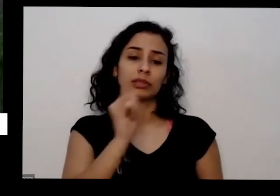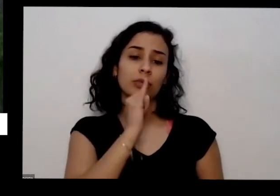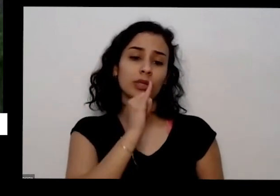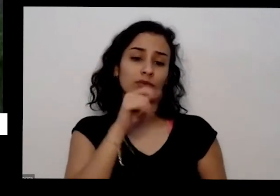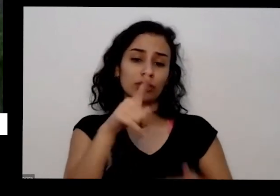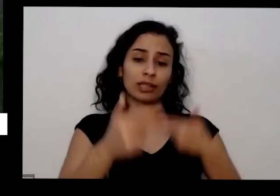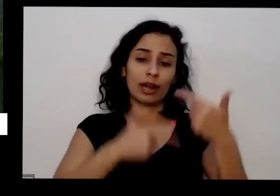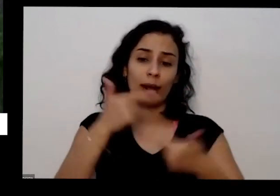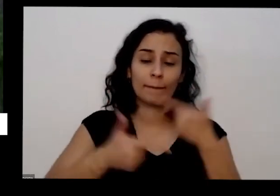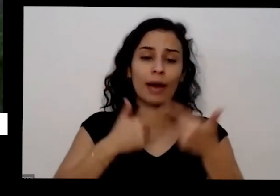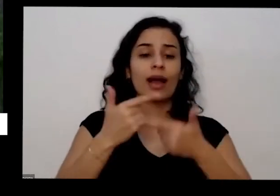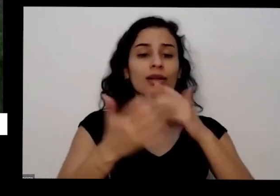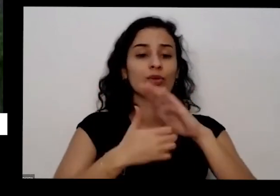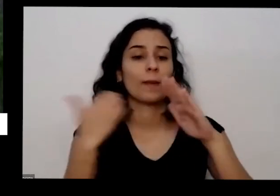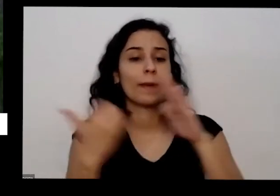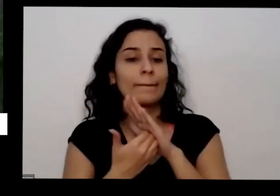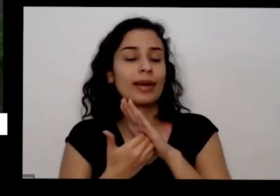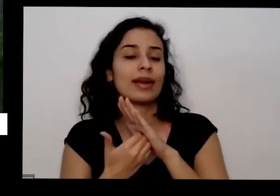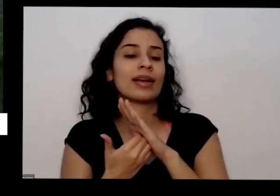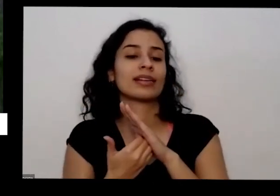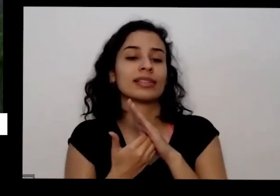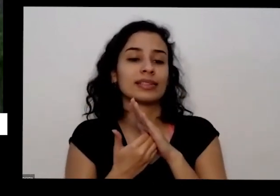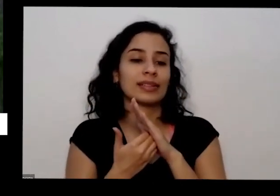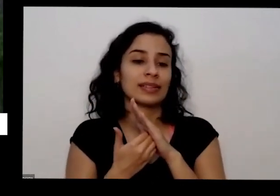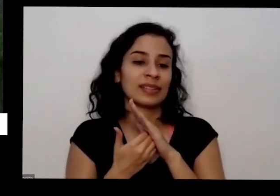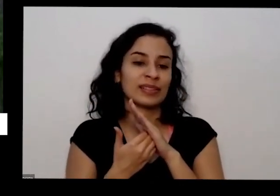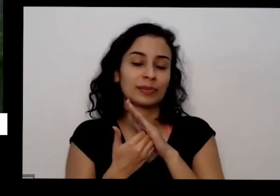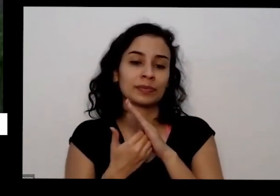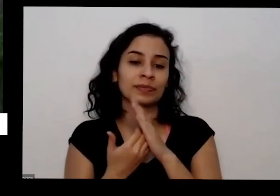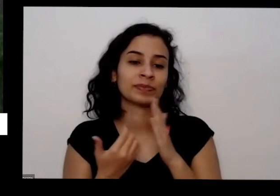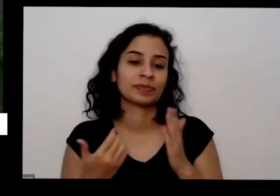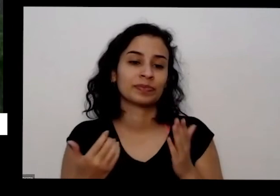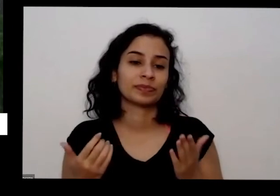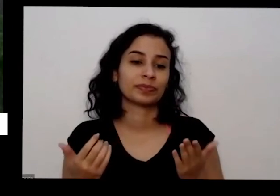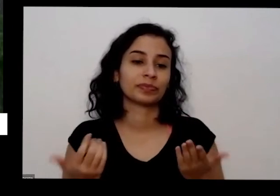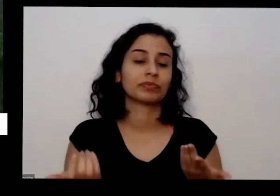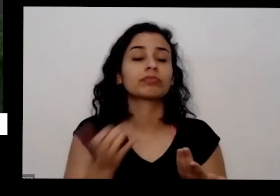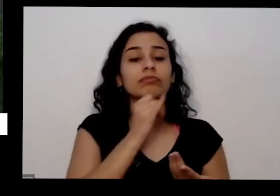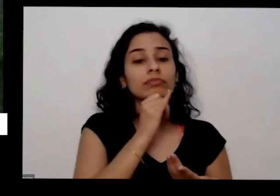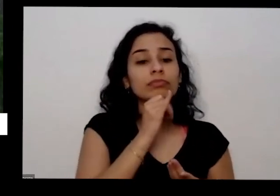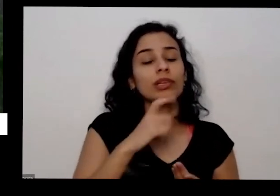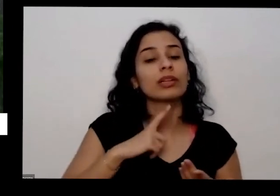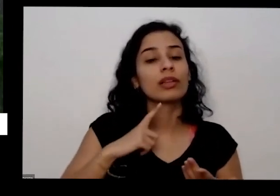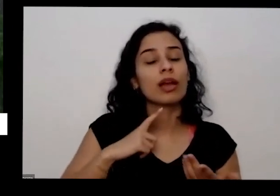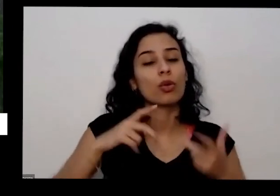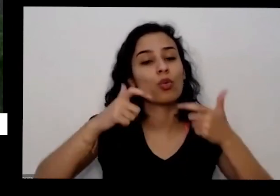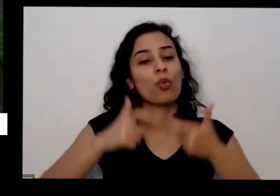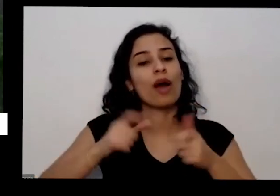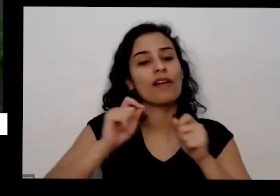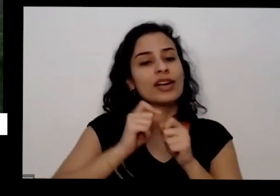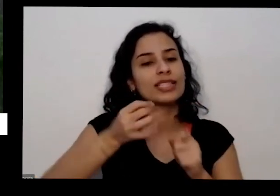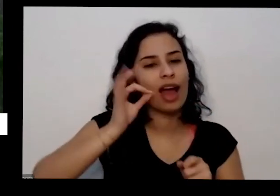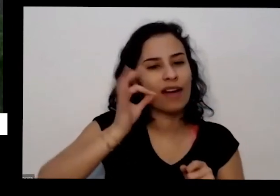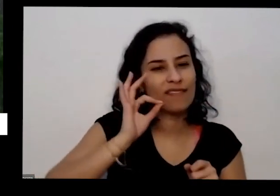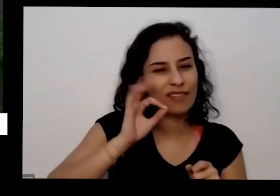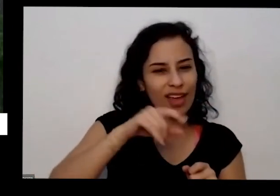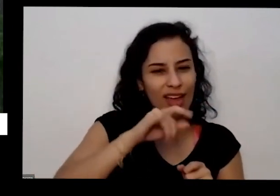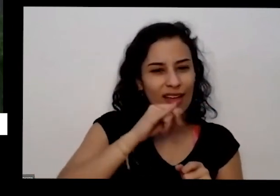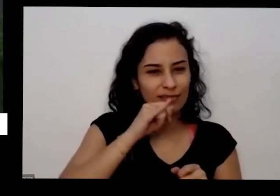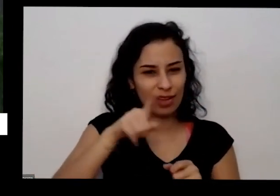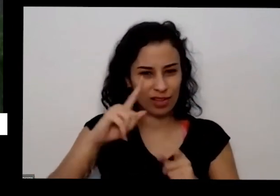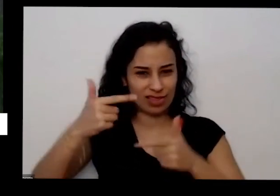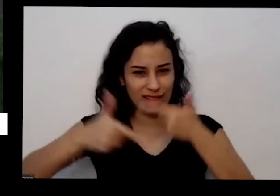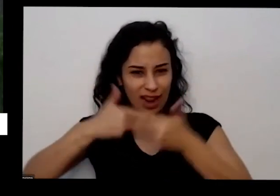pública que tem copa copa cafezinho pede para pessoa que falar na Copa para separar borra de